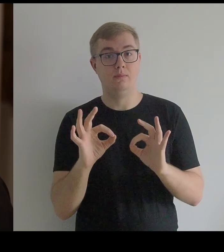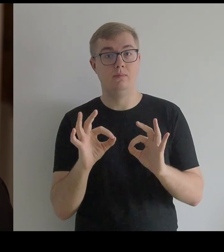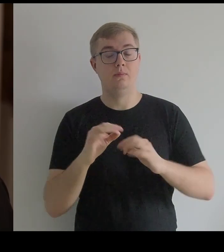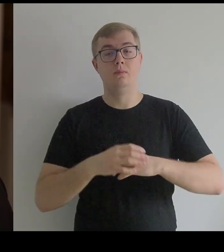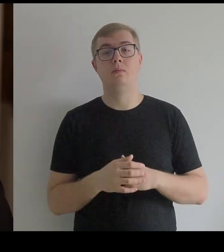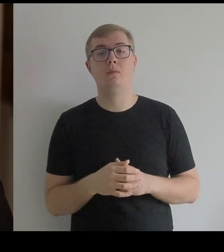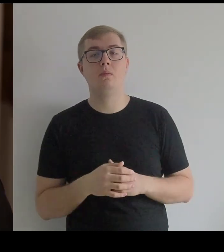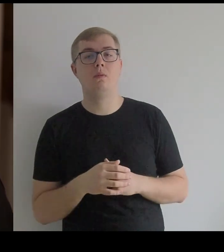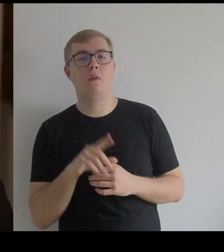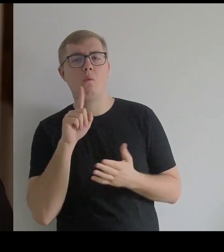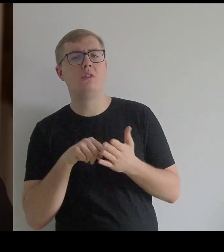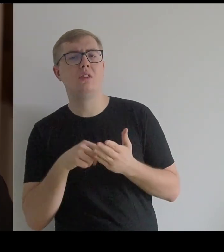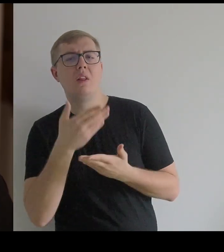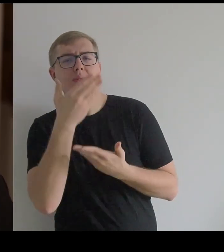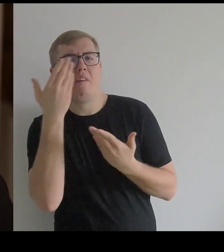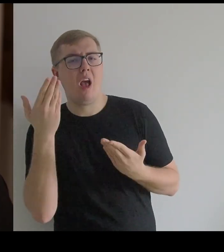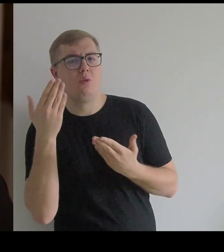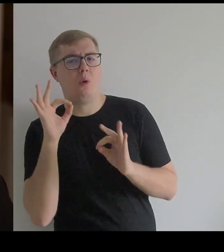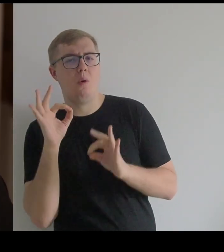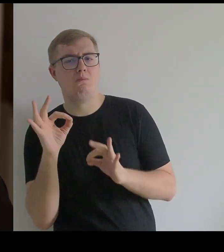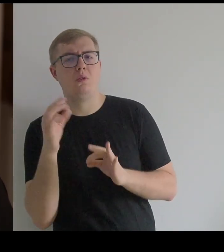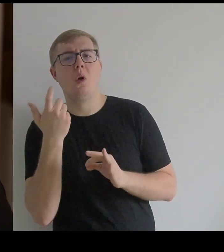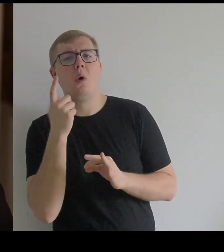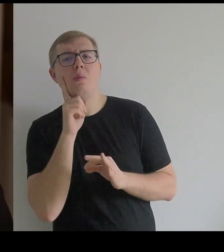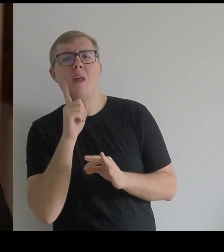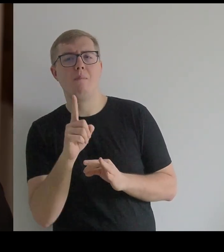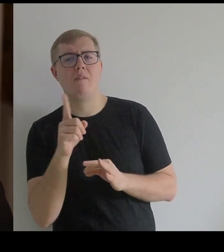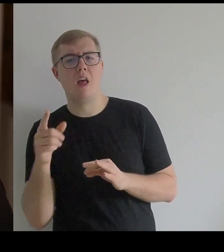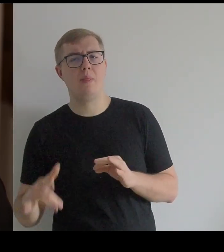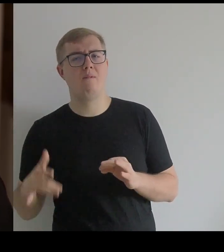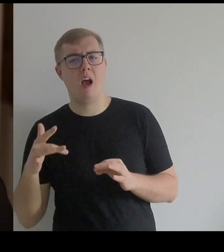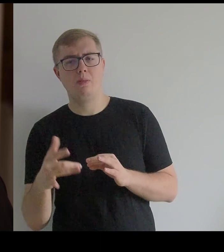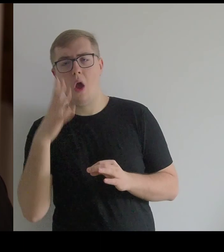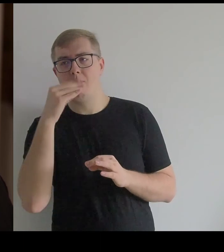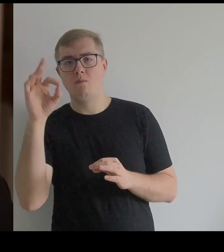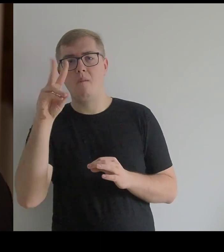Chyba nie do końca wiadomo, co tak naprawdę mają Infantki z obrazów Velázqueza,